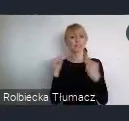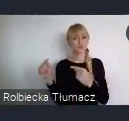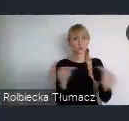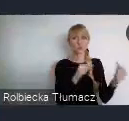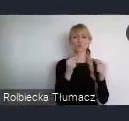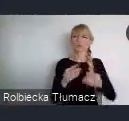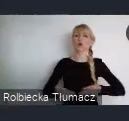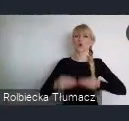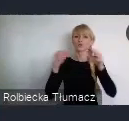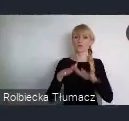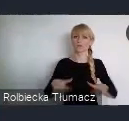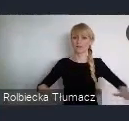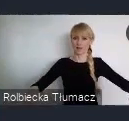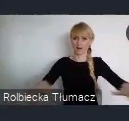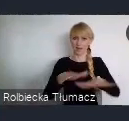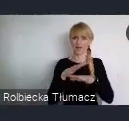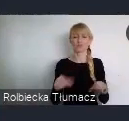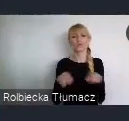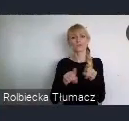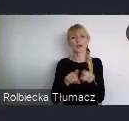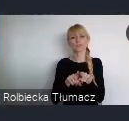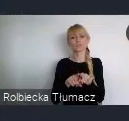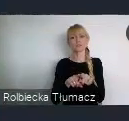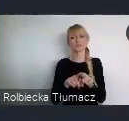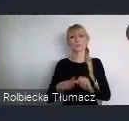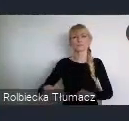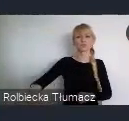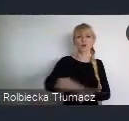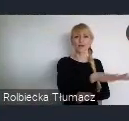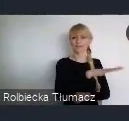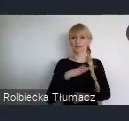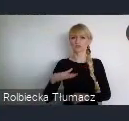oraz stworzenia przestrzeni dla systematycznego udoskonalania